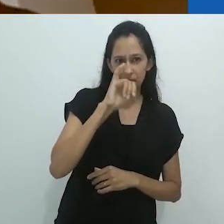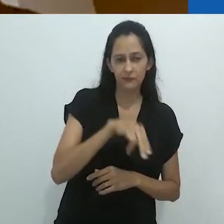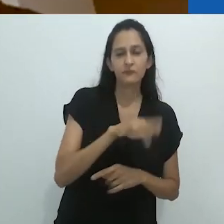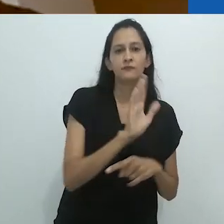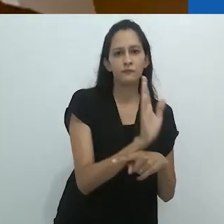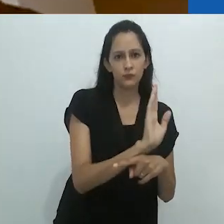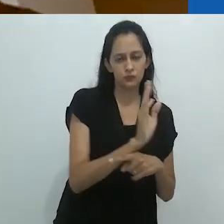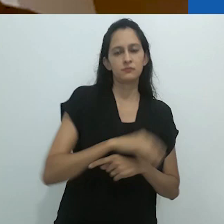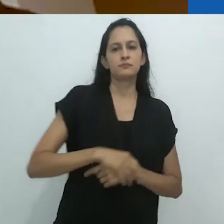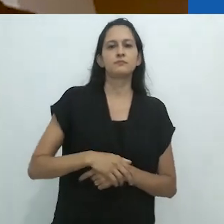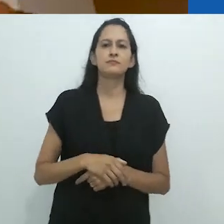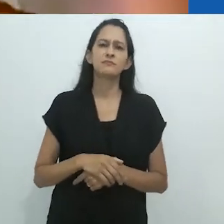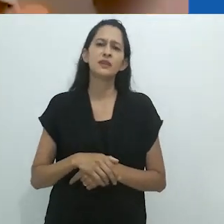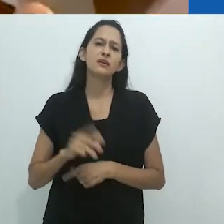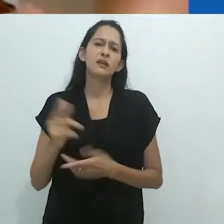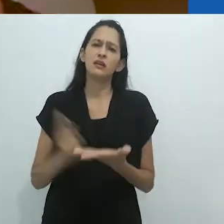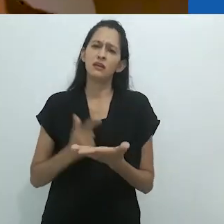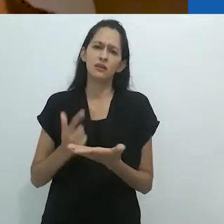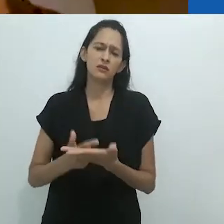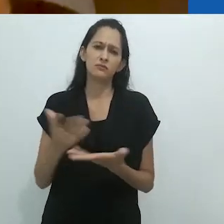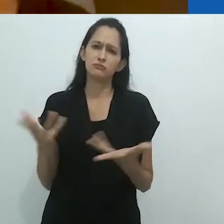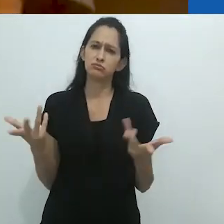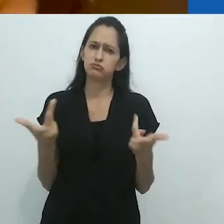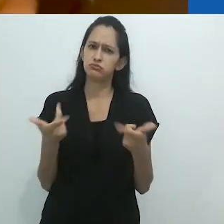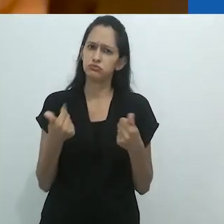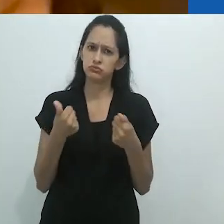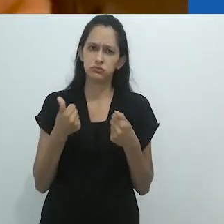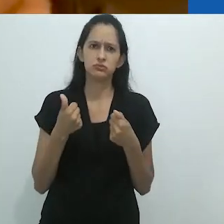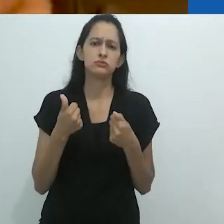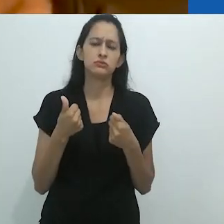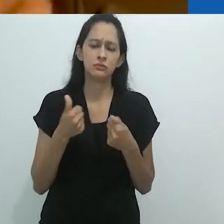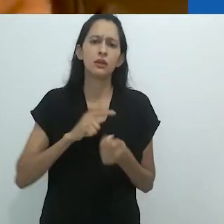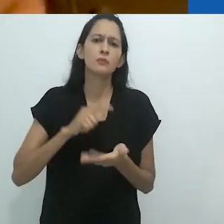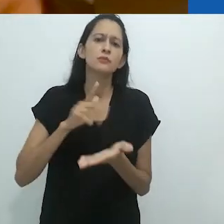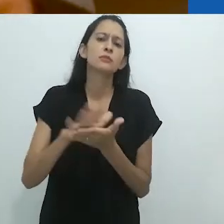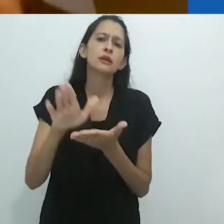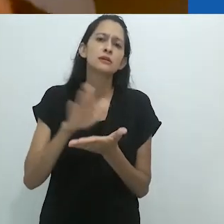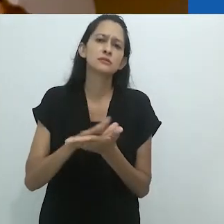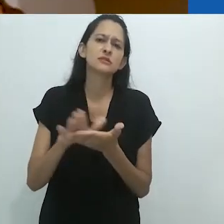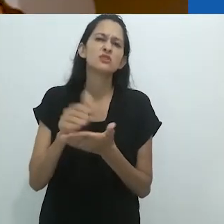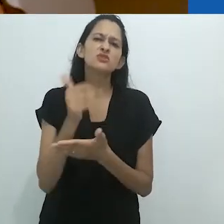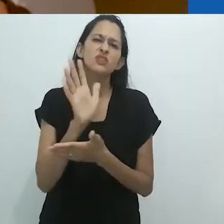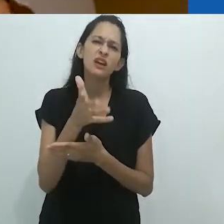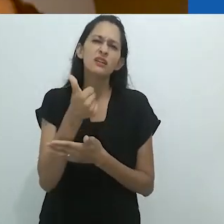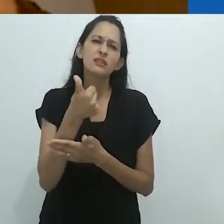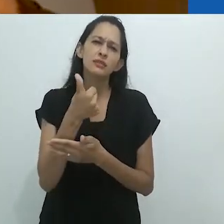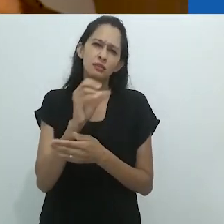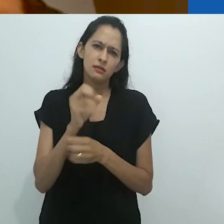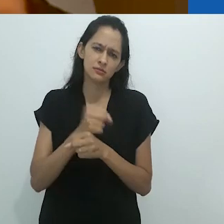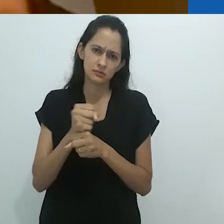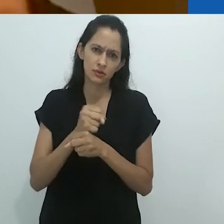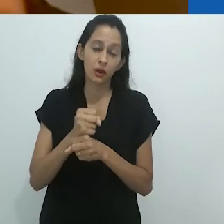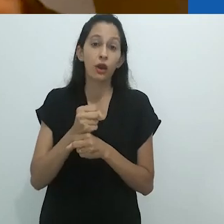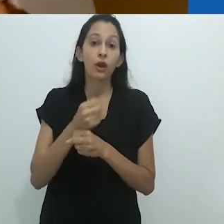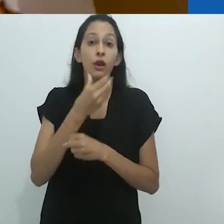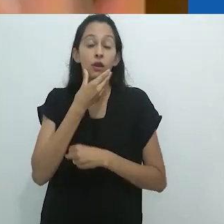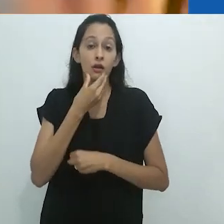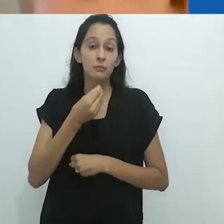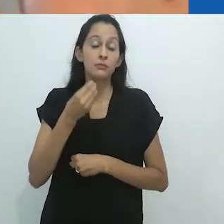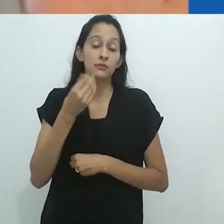Vocês provavelmente... Há um livro maravilhoso, publicado há uns 10 anos,